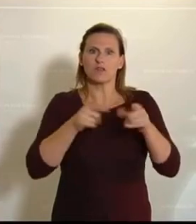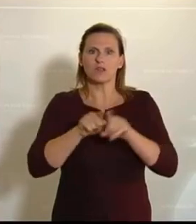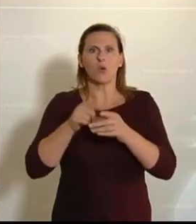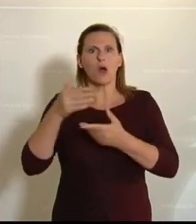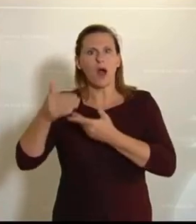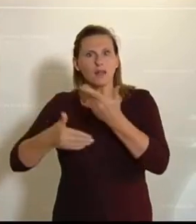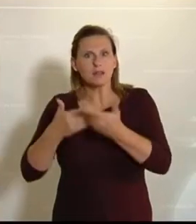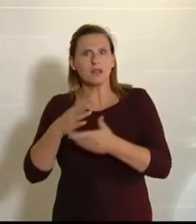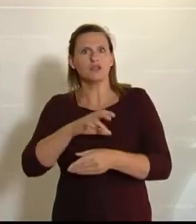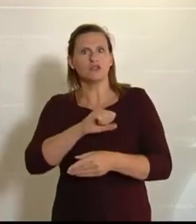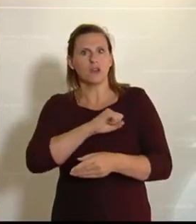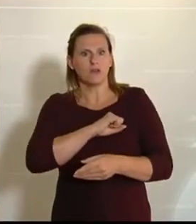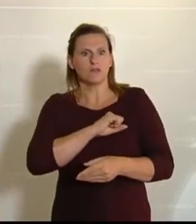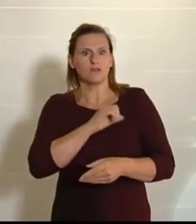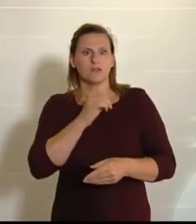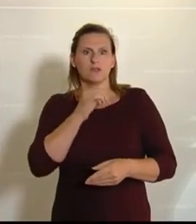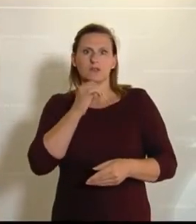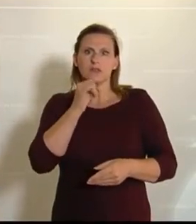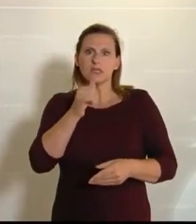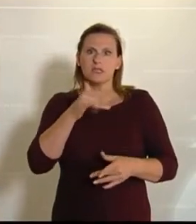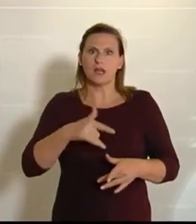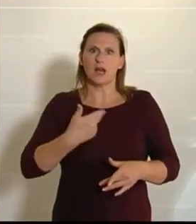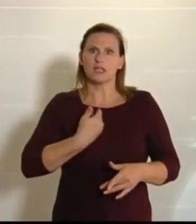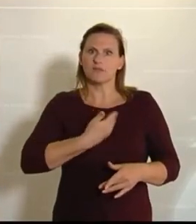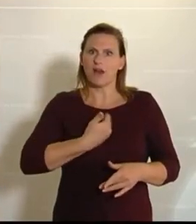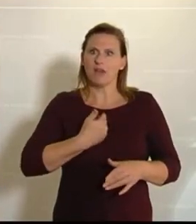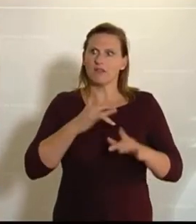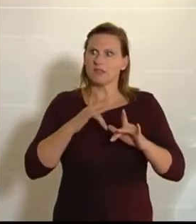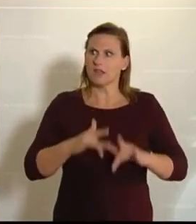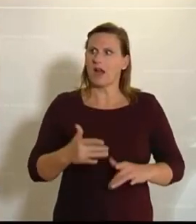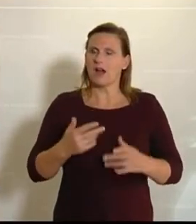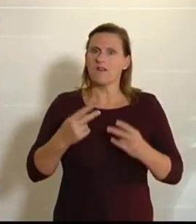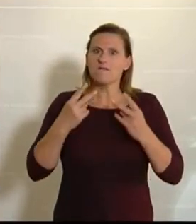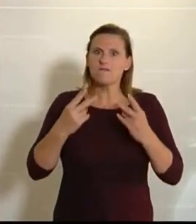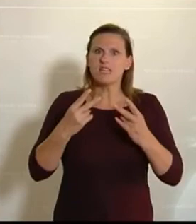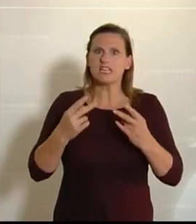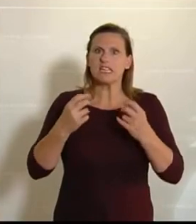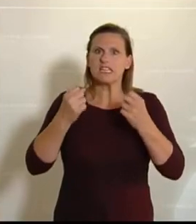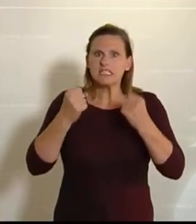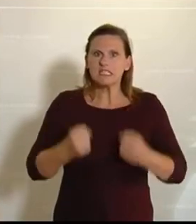geschafft haben, dass kein Zweifel an der heimischen Versorgungssicherheit aufkommt.